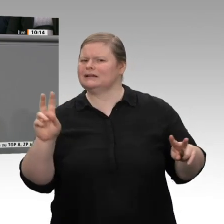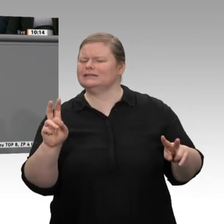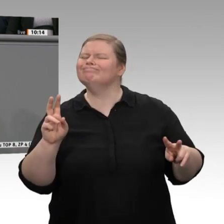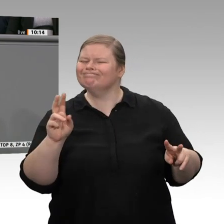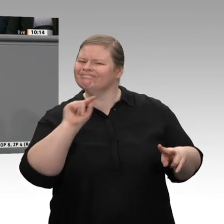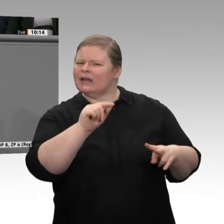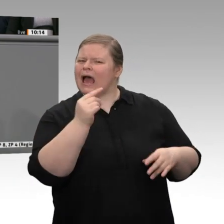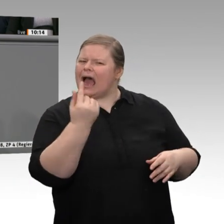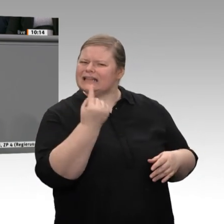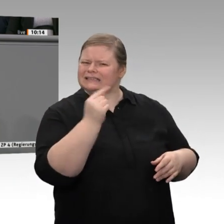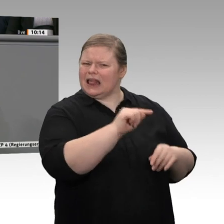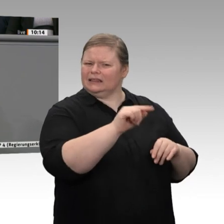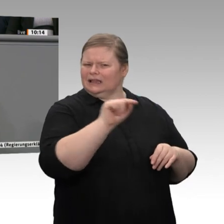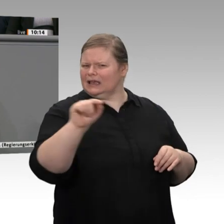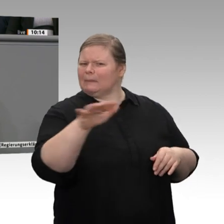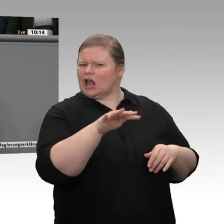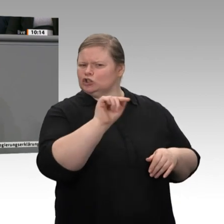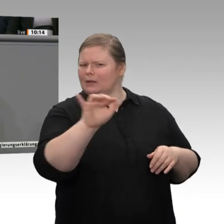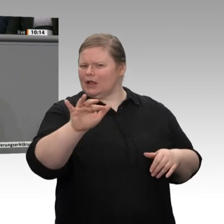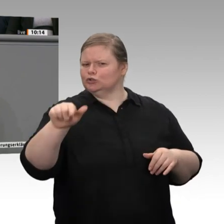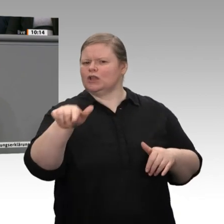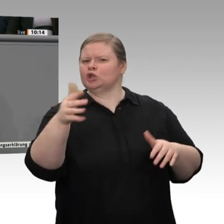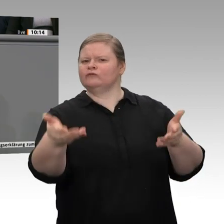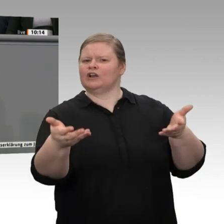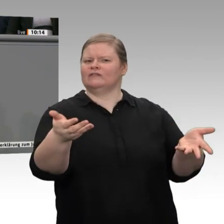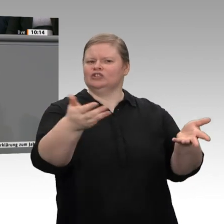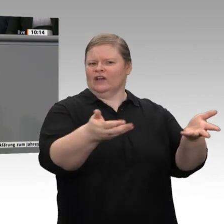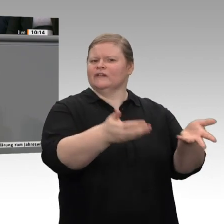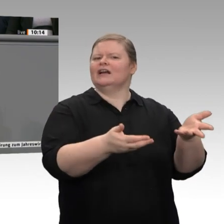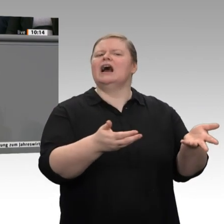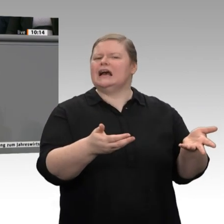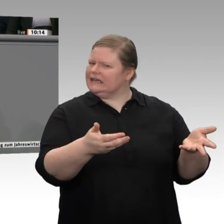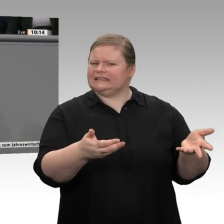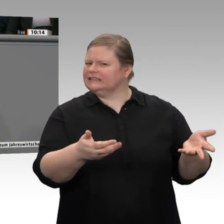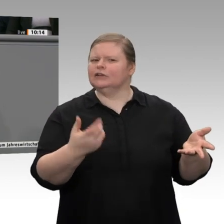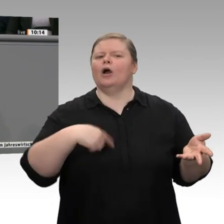Industrieunternehmen sehen, sondern natürlich auch den Mittelstand und einen Teil des